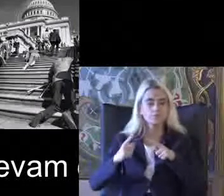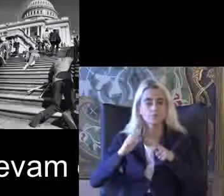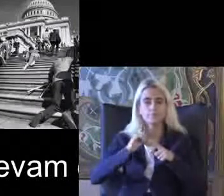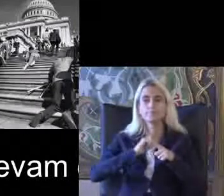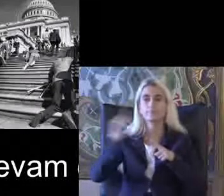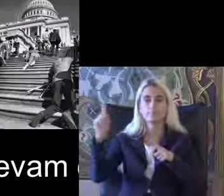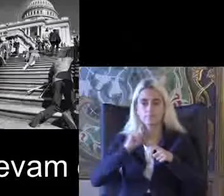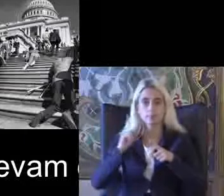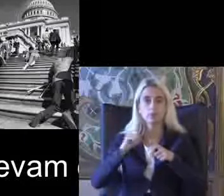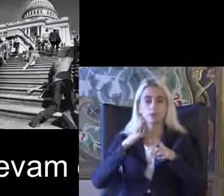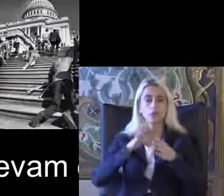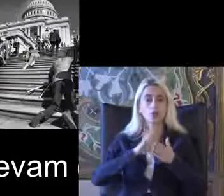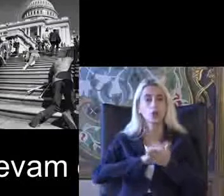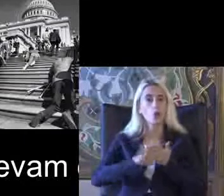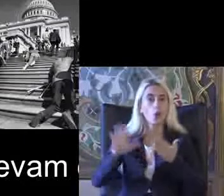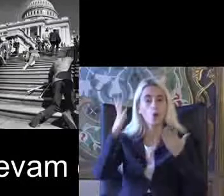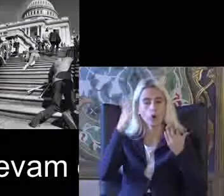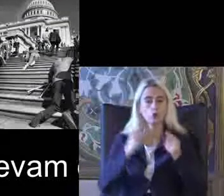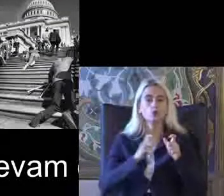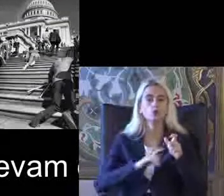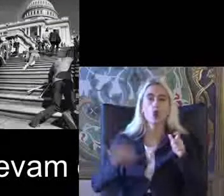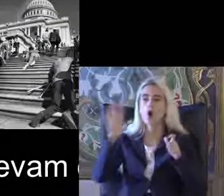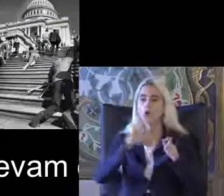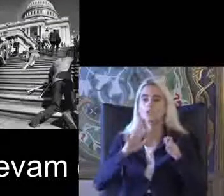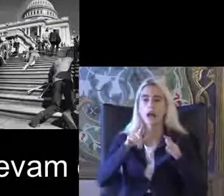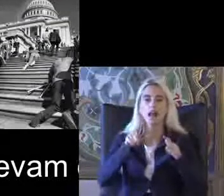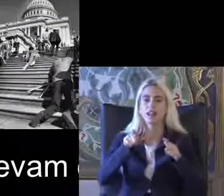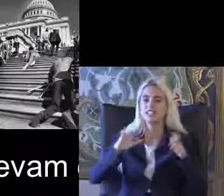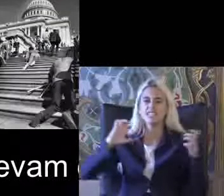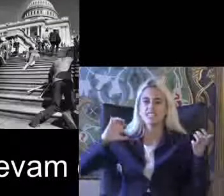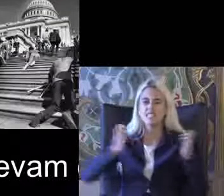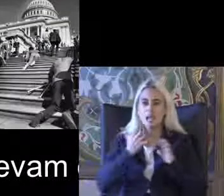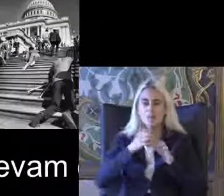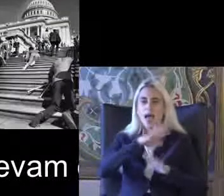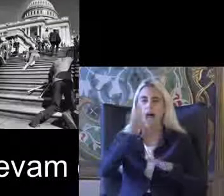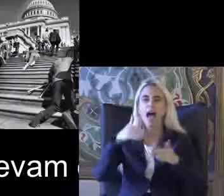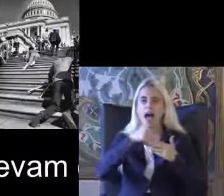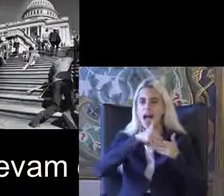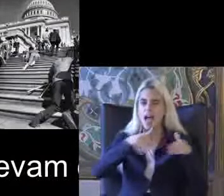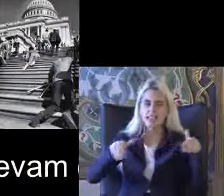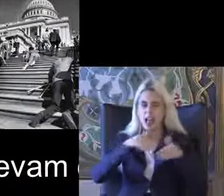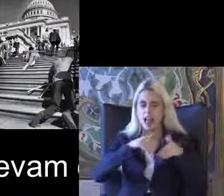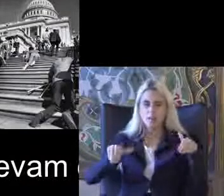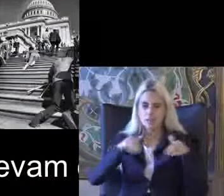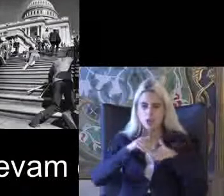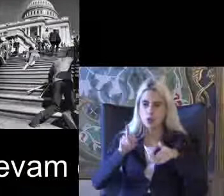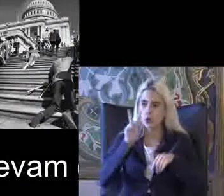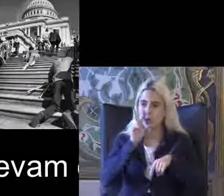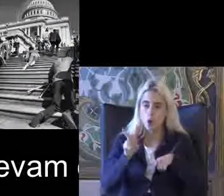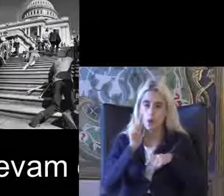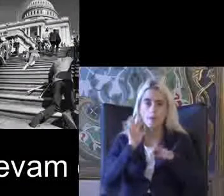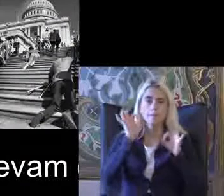Sosyal açıdan toplumda Lambalarını engellemelerine engellenmişlik Seni görerek başlattıkları